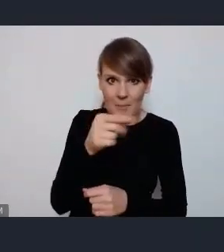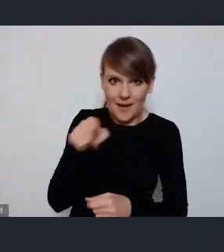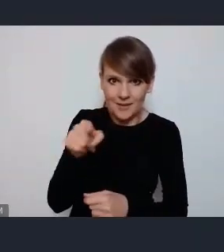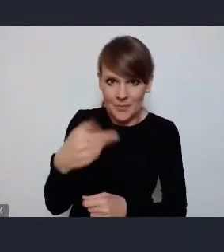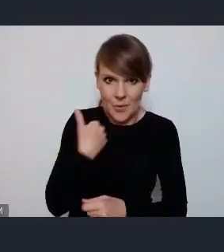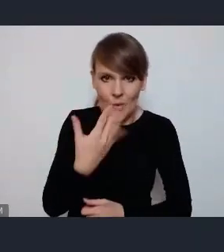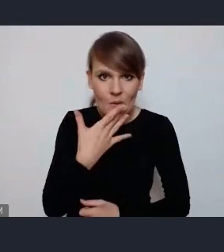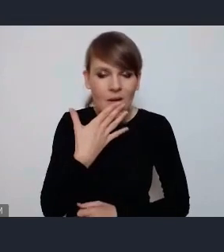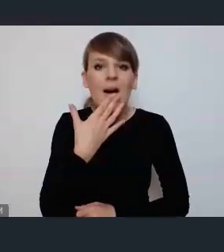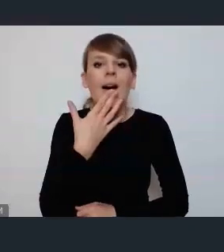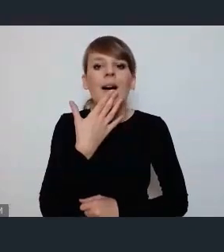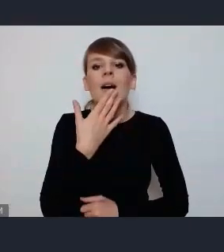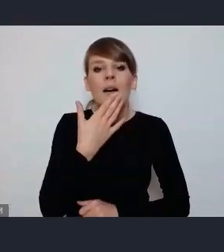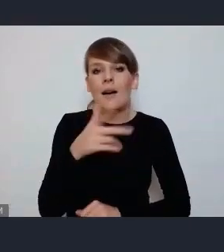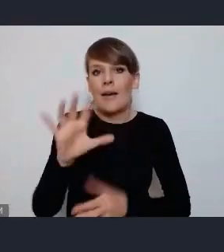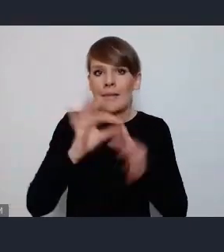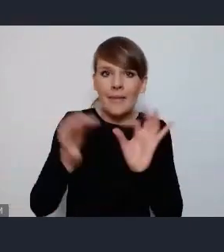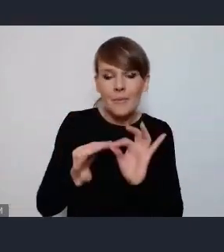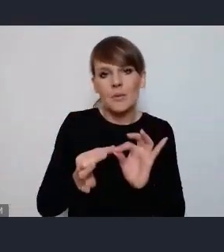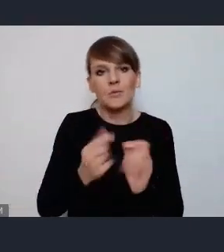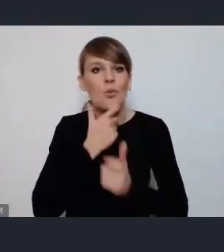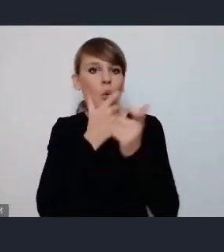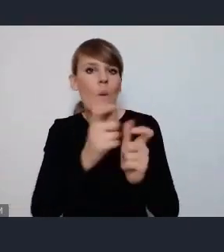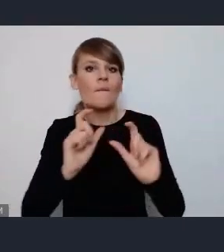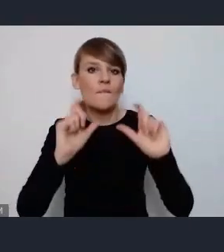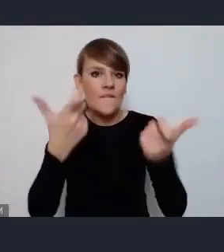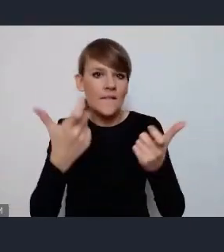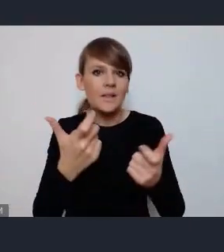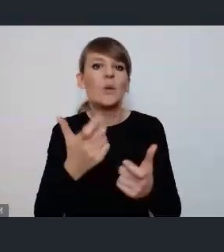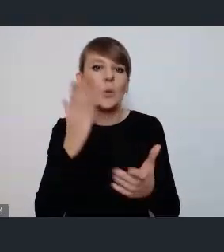to gdyby głosić wydarzenie już z góry z udziałem kilku miast